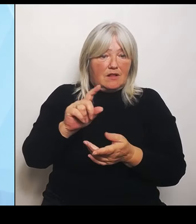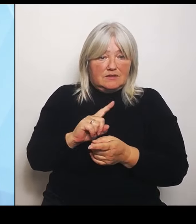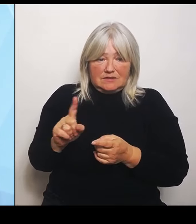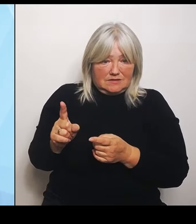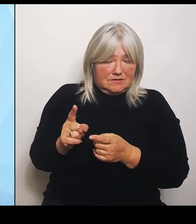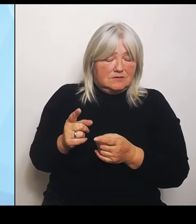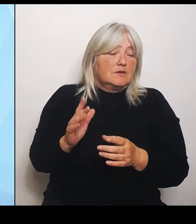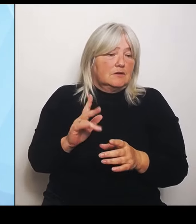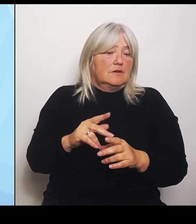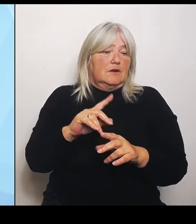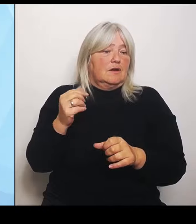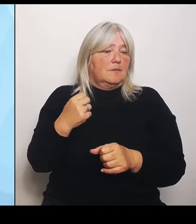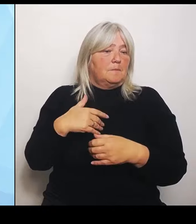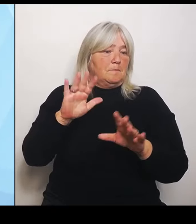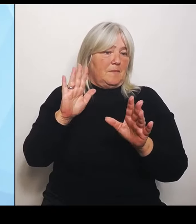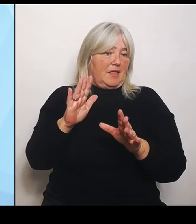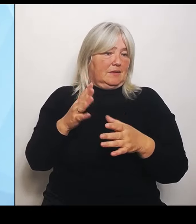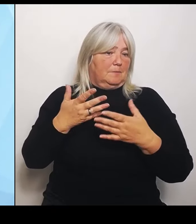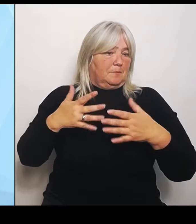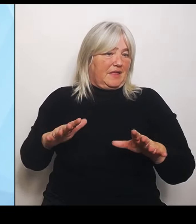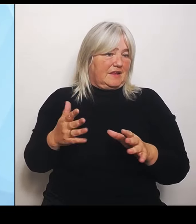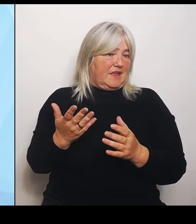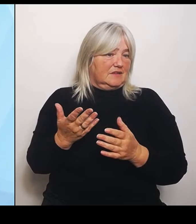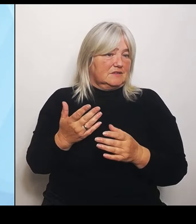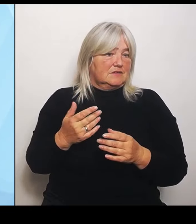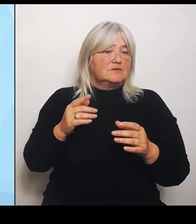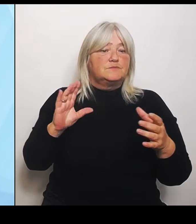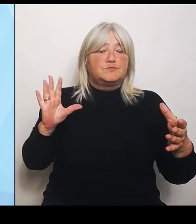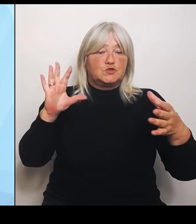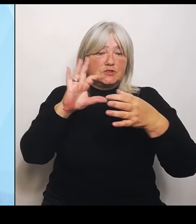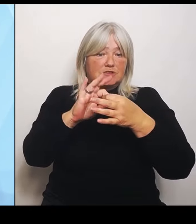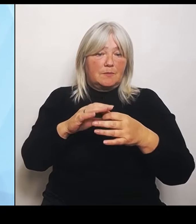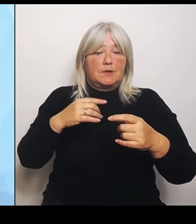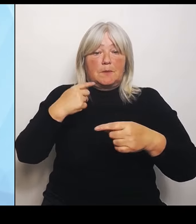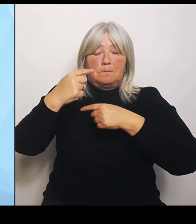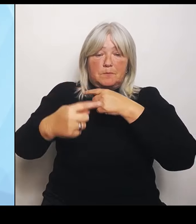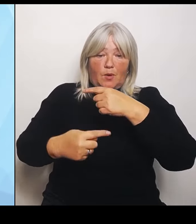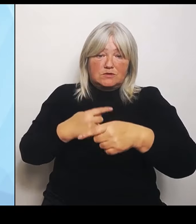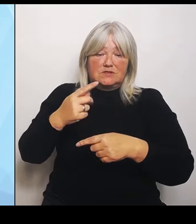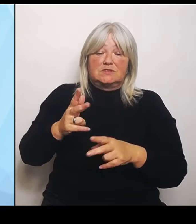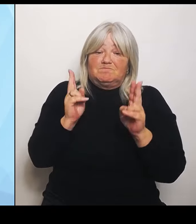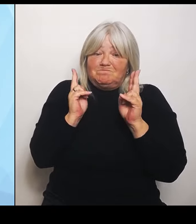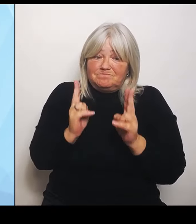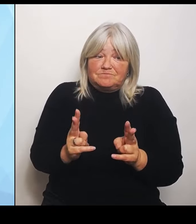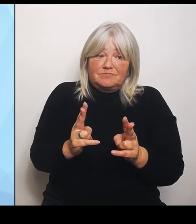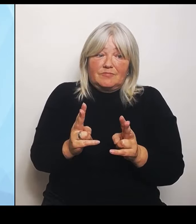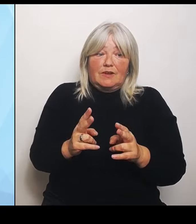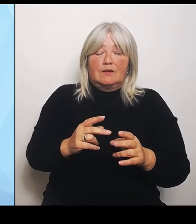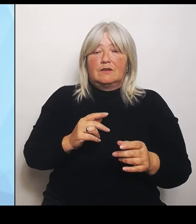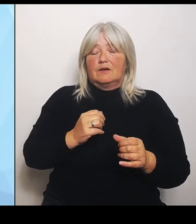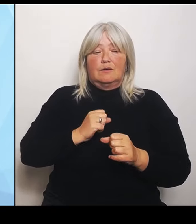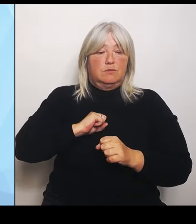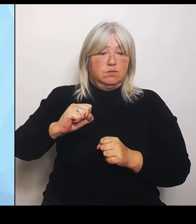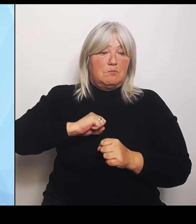Prozess tatsächlich eher einem Marathon denn einem Kurzstreckensprint gleicht. Wir werden alle einen sehr, sehr